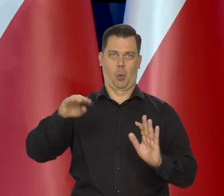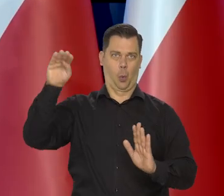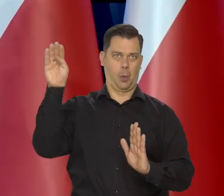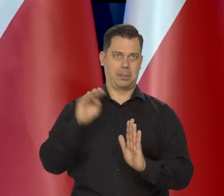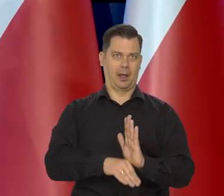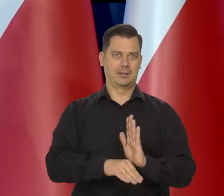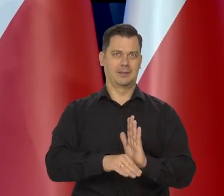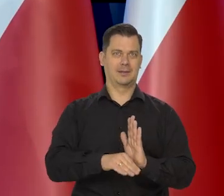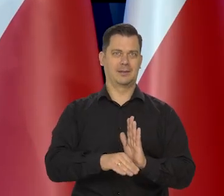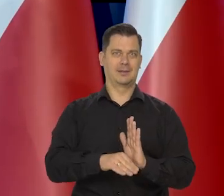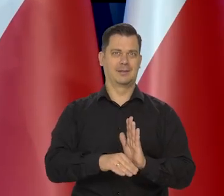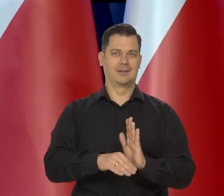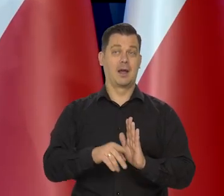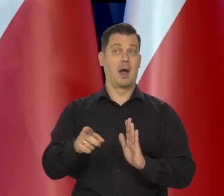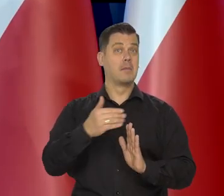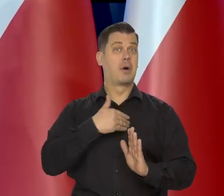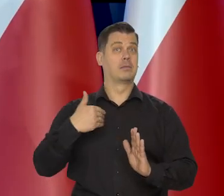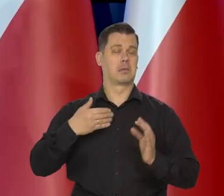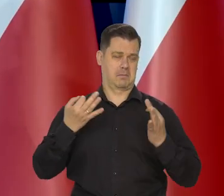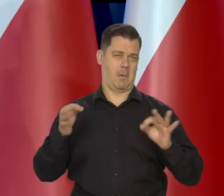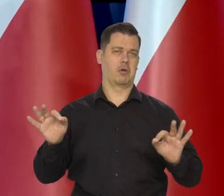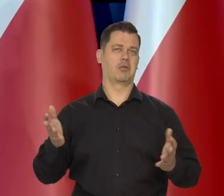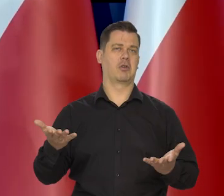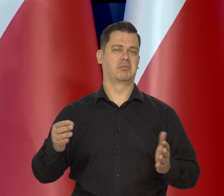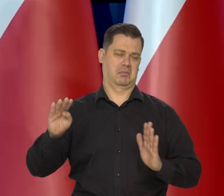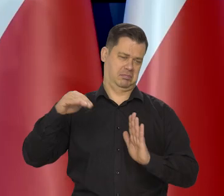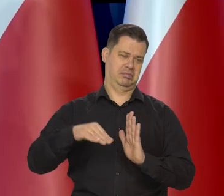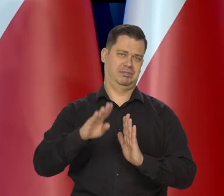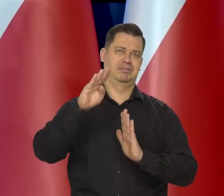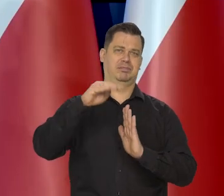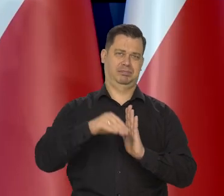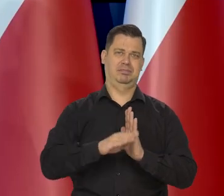wolno fluktuującą na wolnym rynku walut.